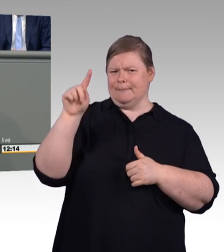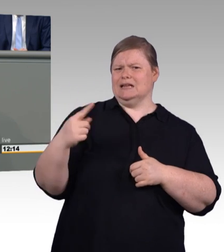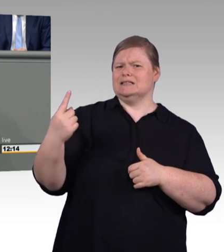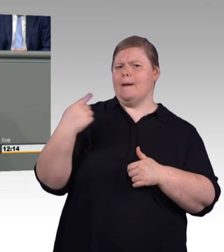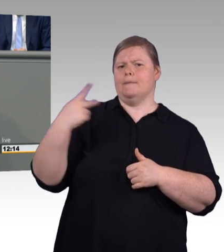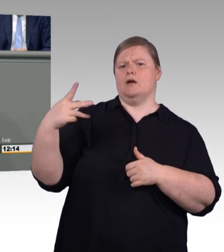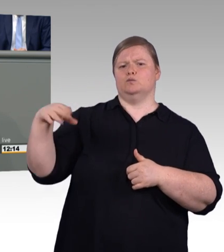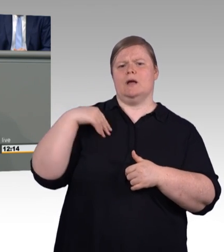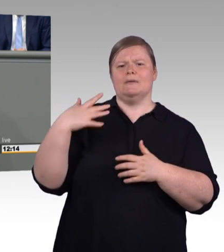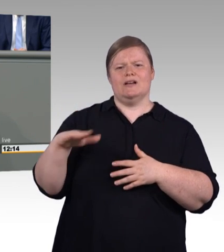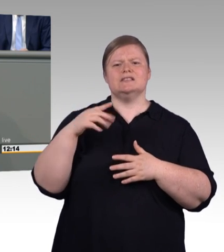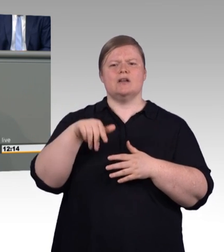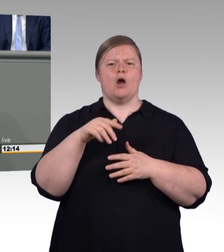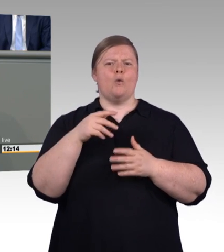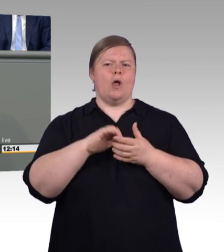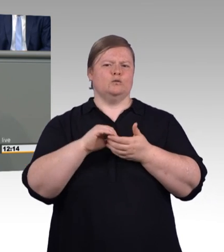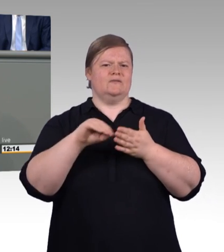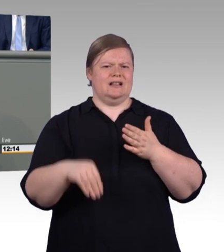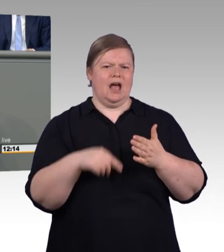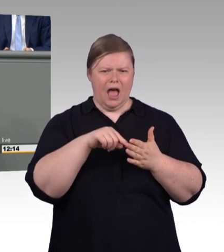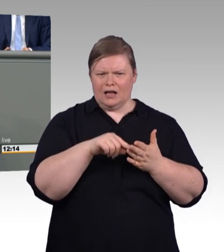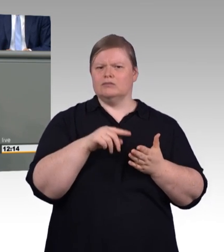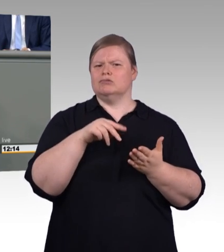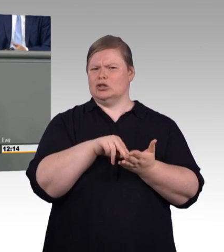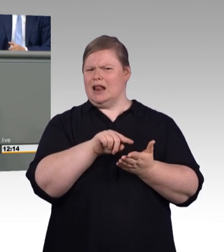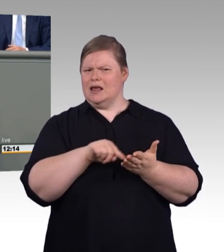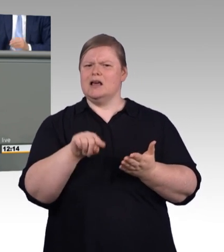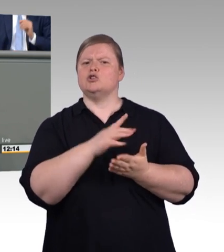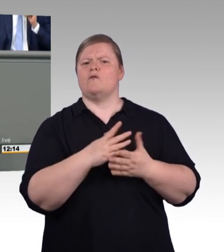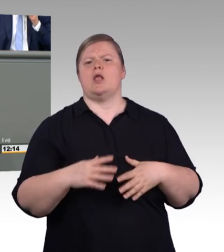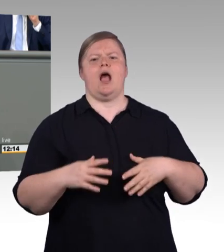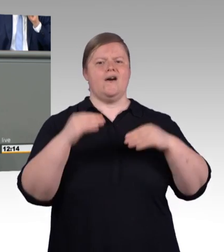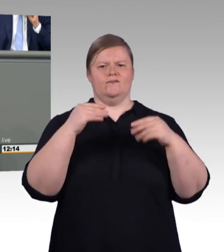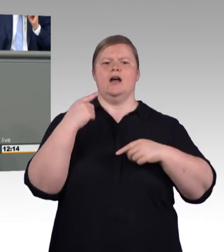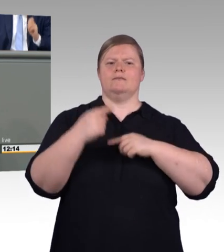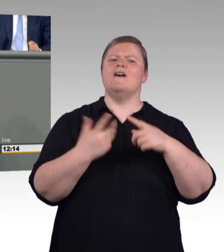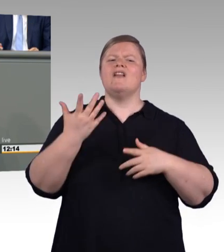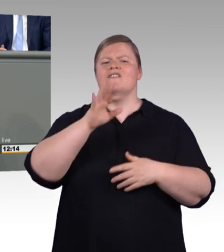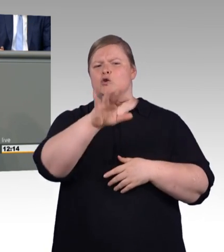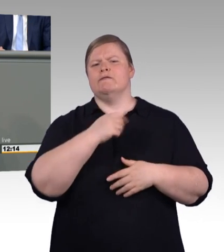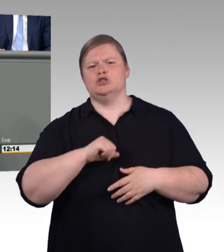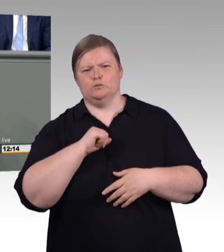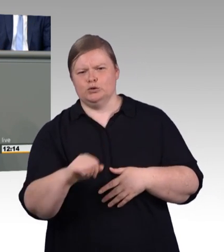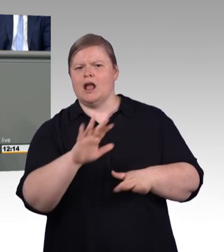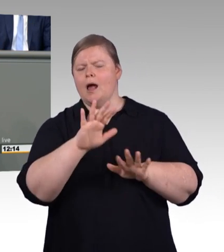Reglementierung von Ausbildung reinbringen. Hier nützt ein Blick über die Grenzen. Hier ist es sinnvoll das in den Händen